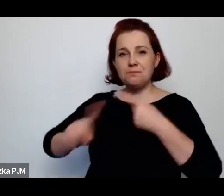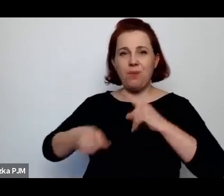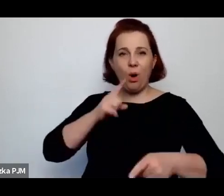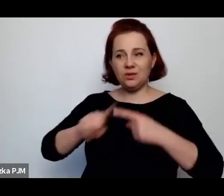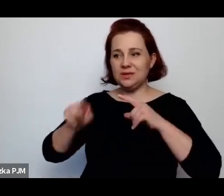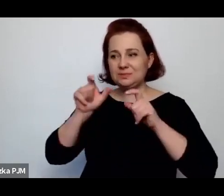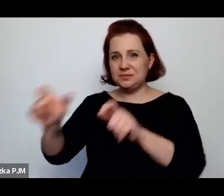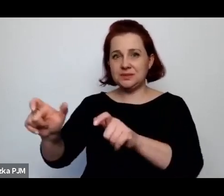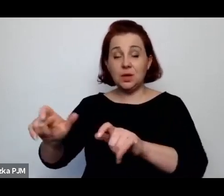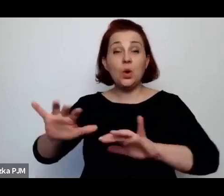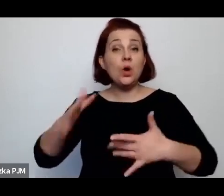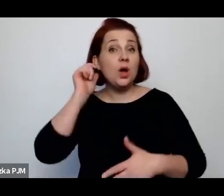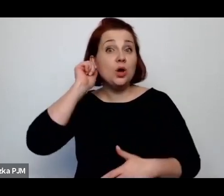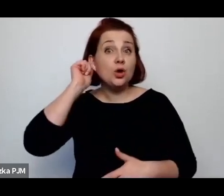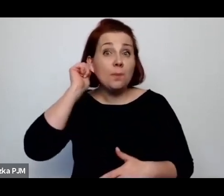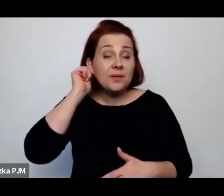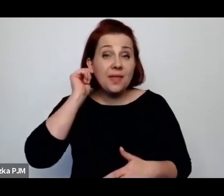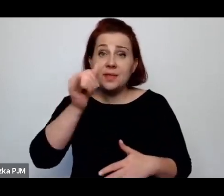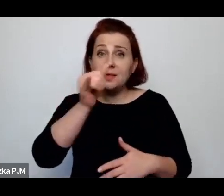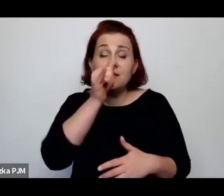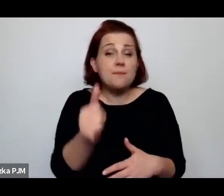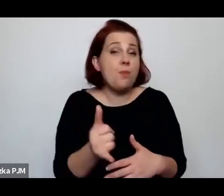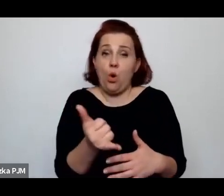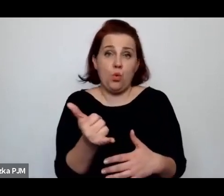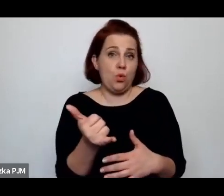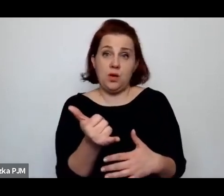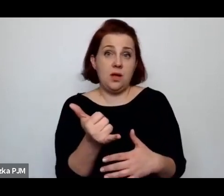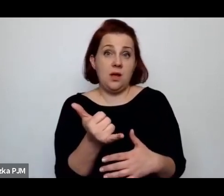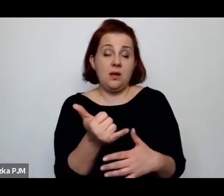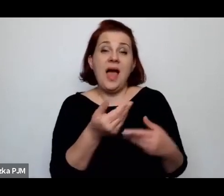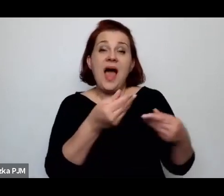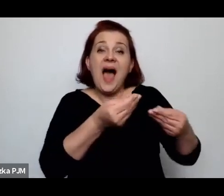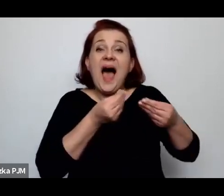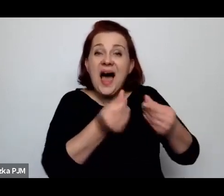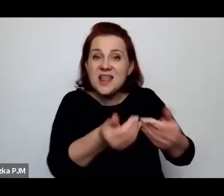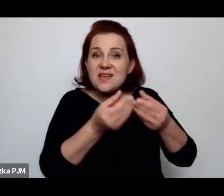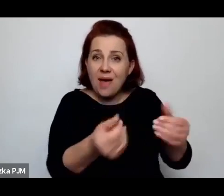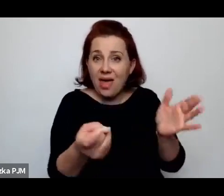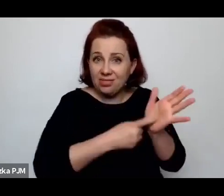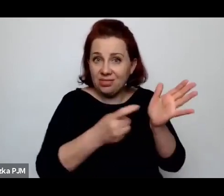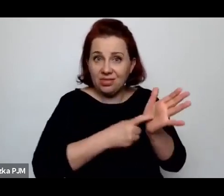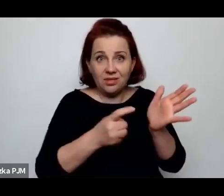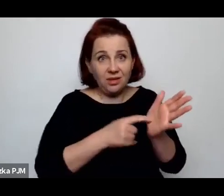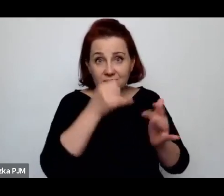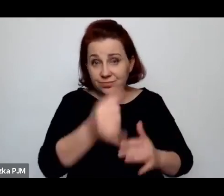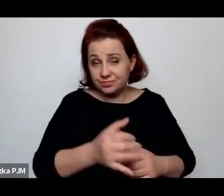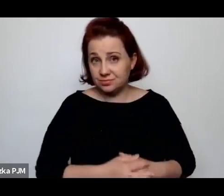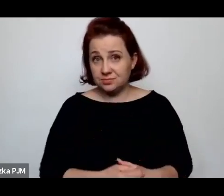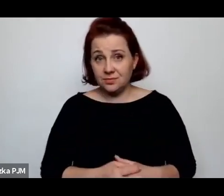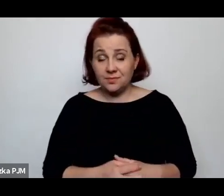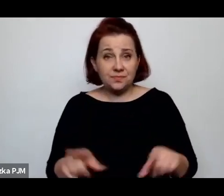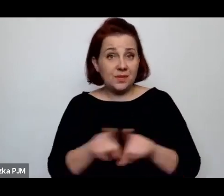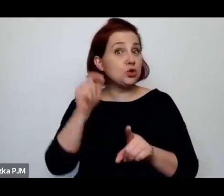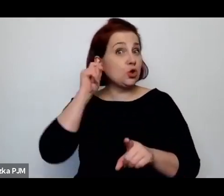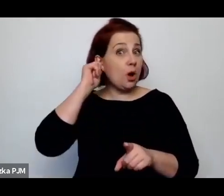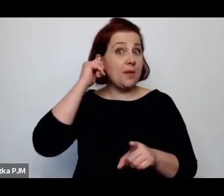że kobiety nie mogły dochodzić alimentów i oczywiście były też całkowicie wykluczone społecznie